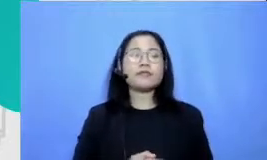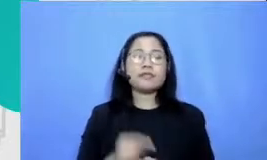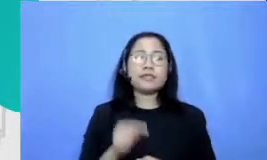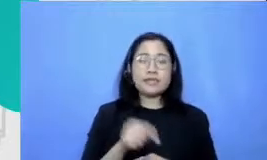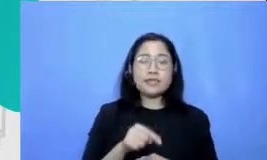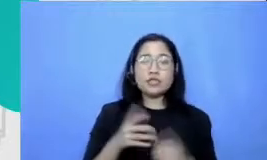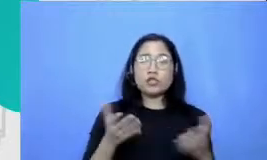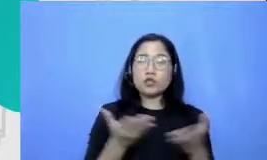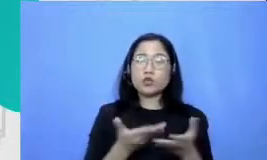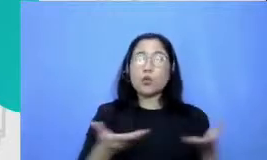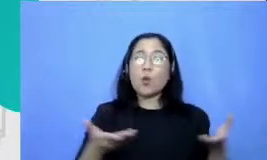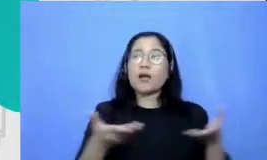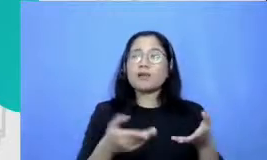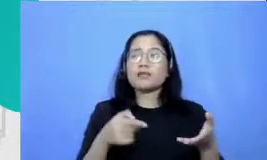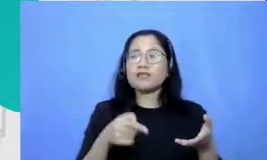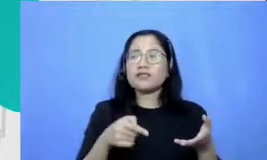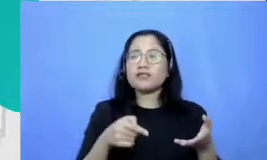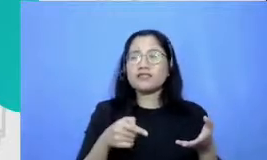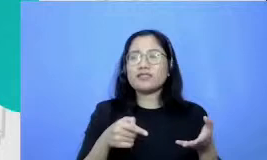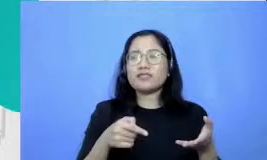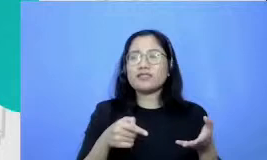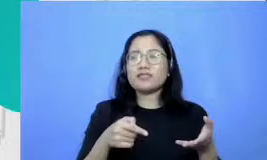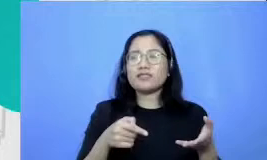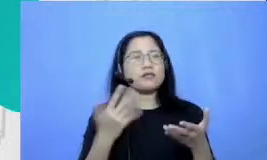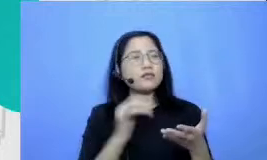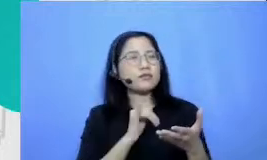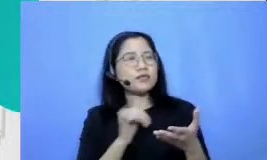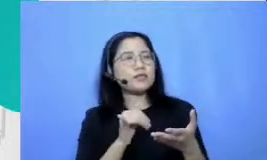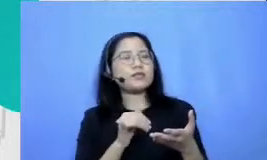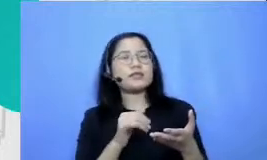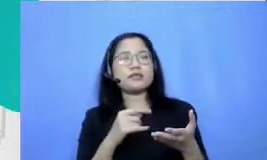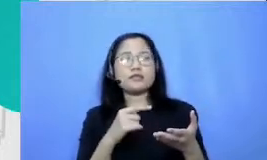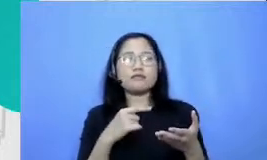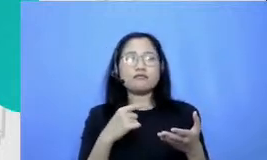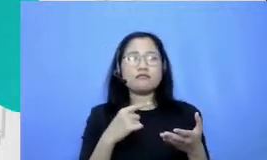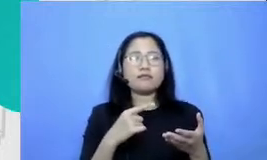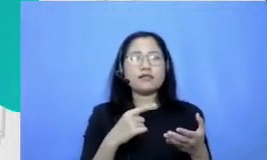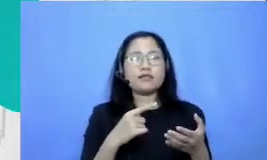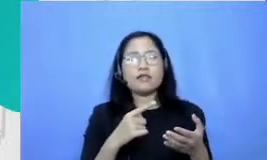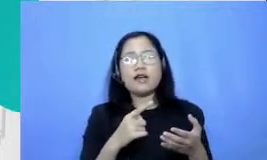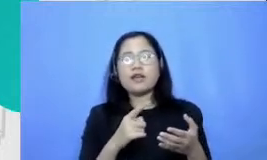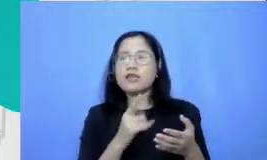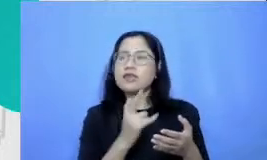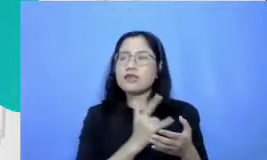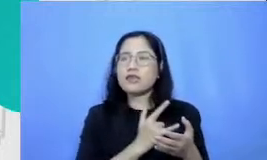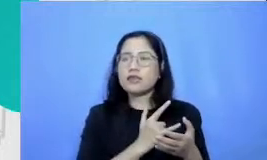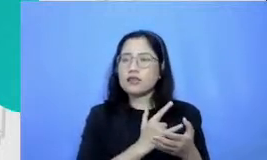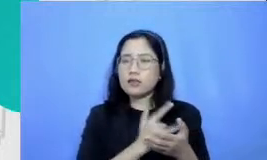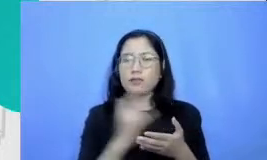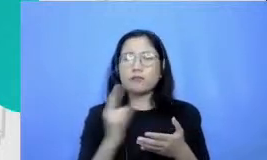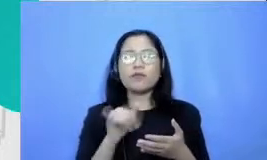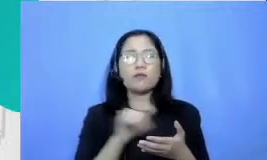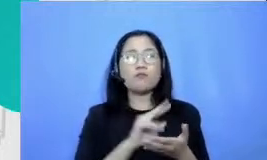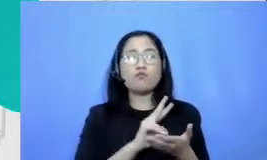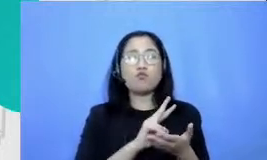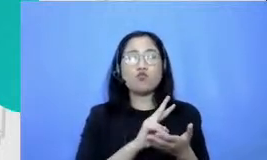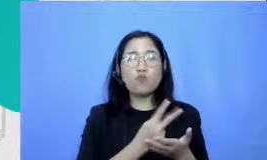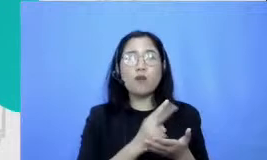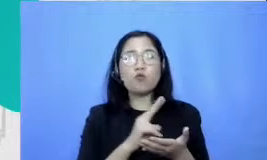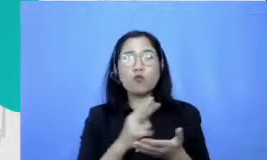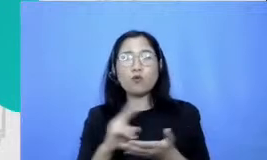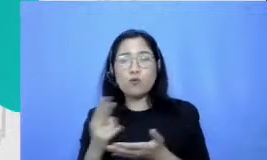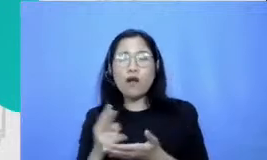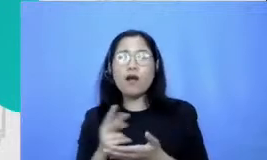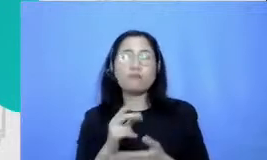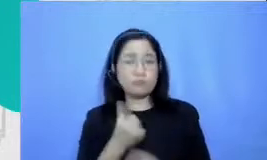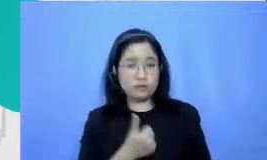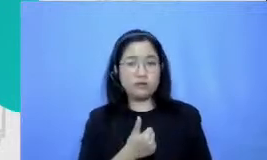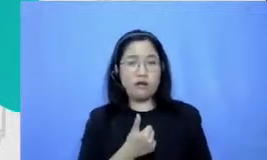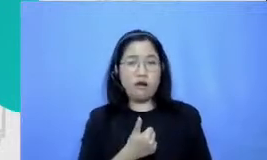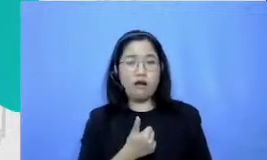cukup jadi pola dan eh tetep aja perubahan yang sangat mungkin terjadi dari situ m